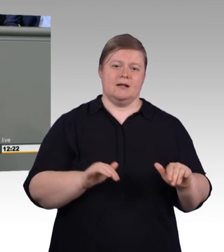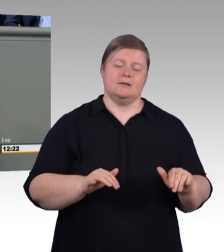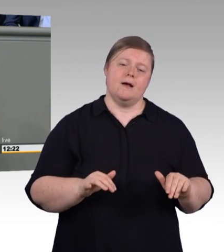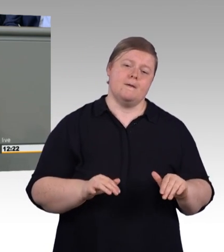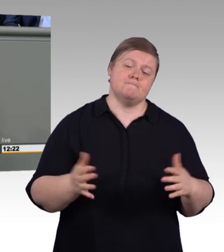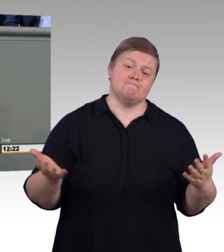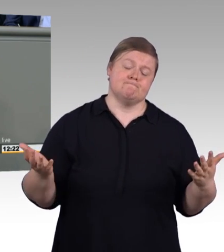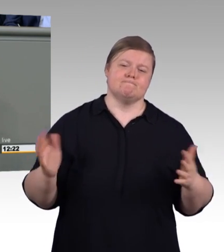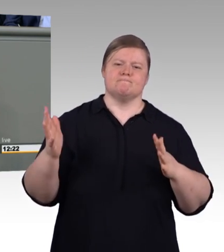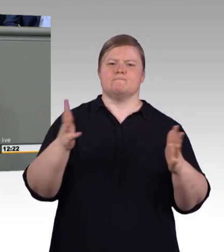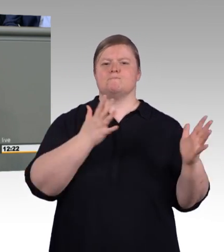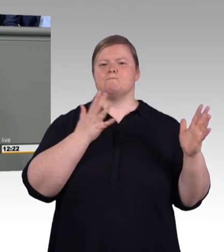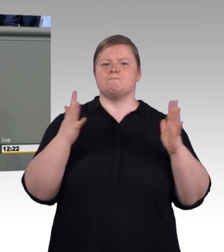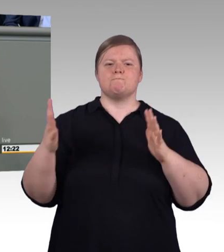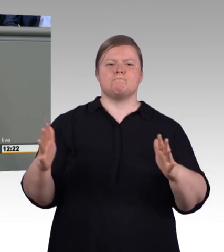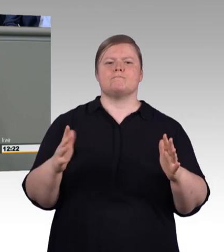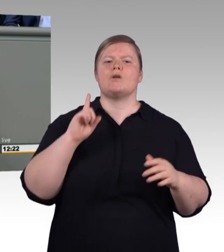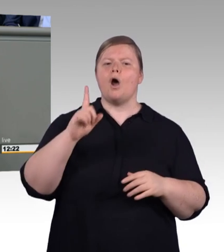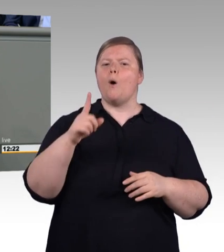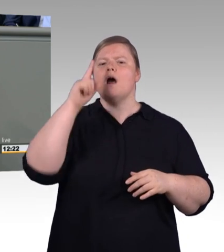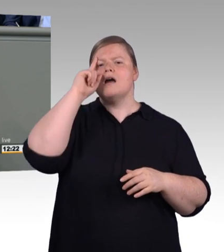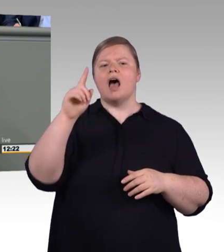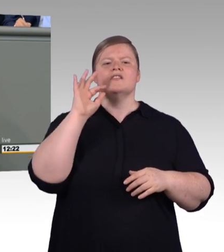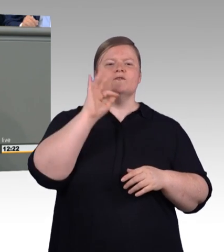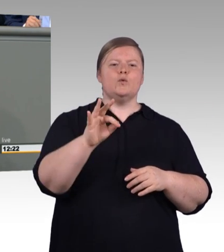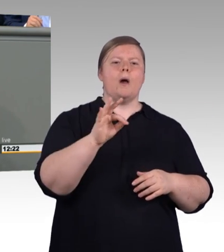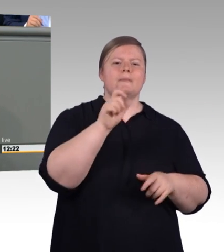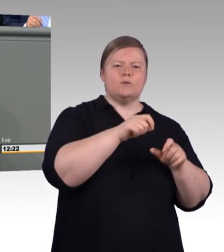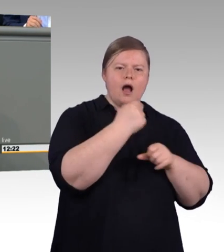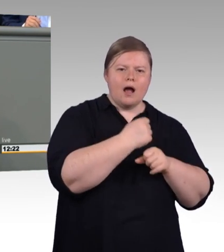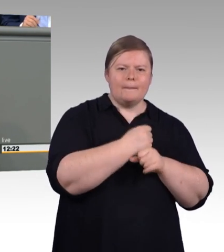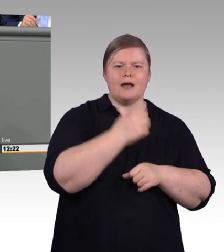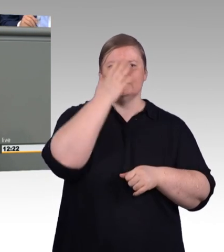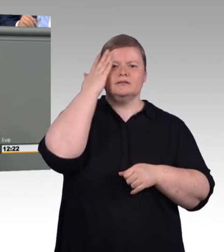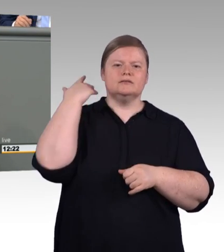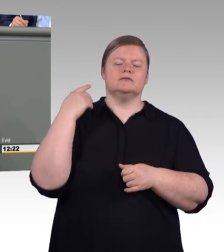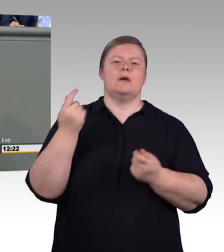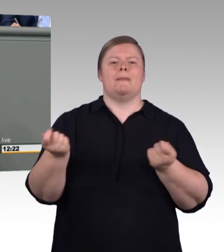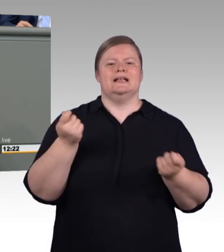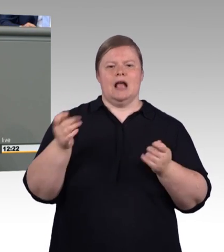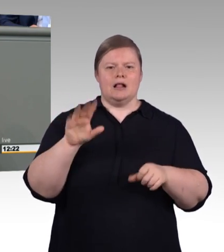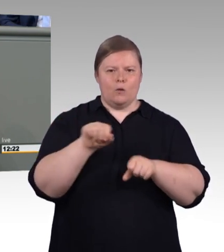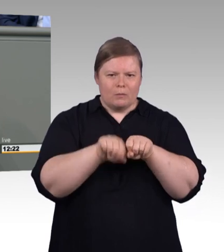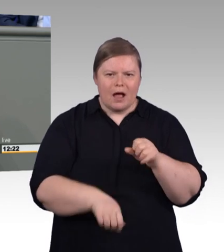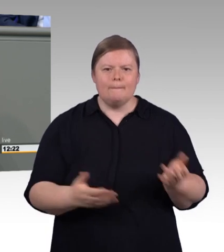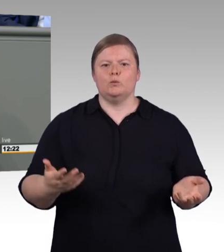(Zwischenruf) Beratung für individuelle Arbeitszeiten und wissenschaftliche Weiterbildung für Handwerker.